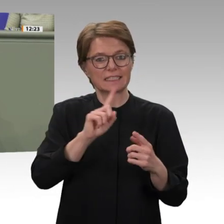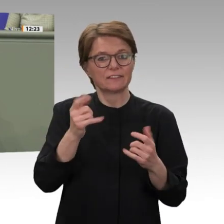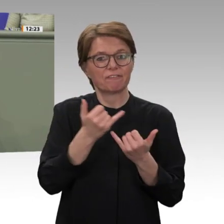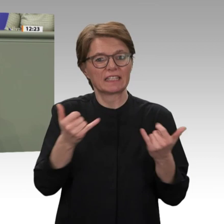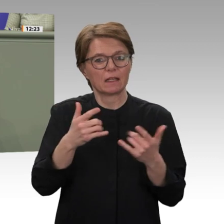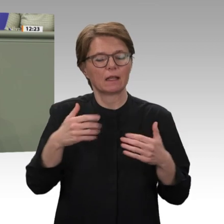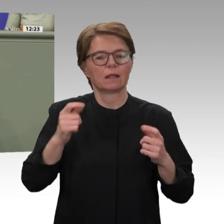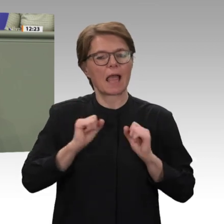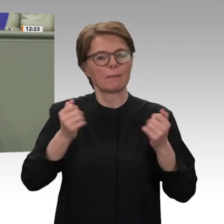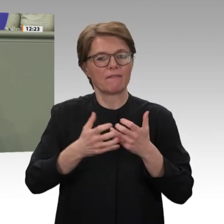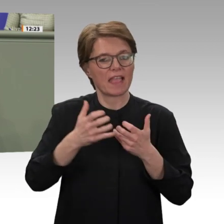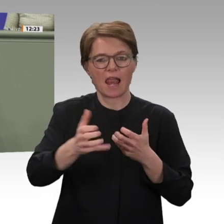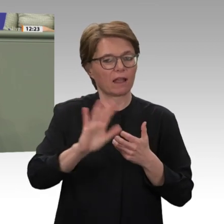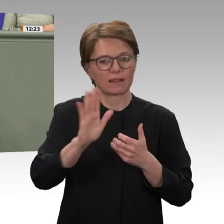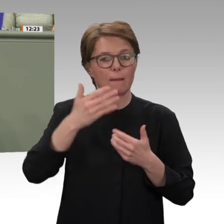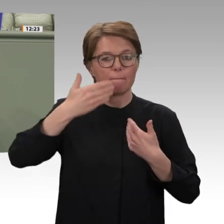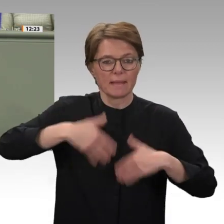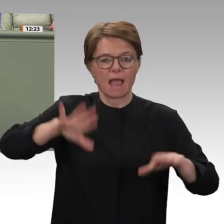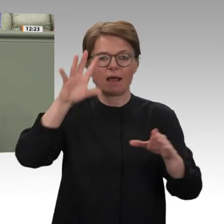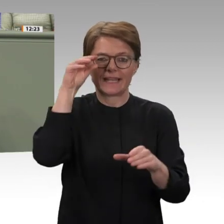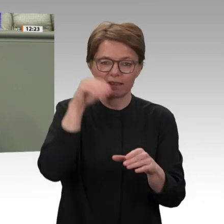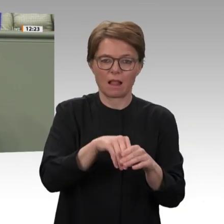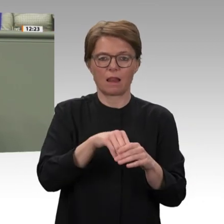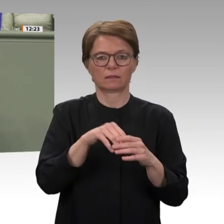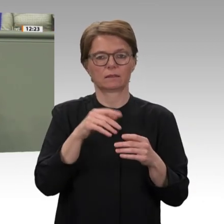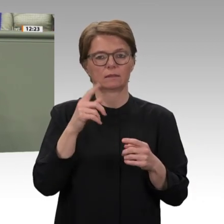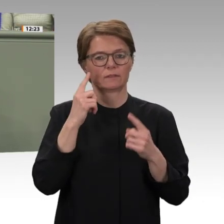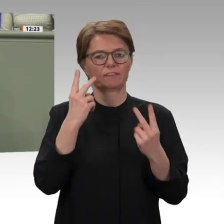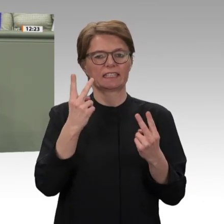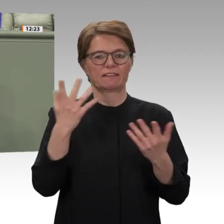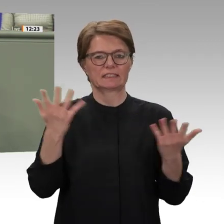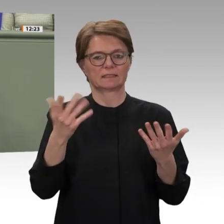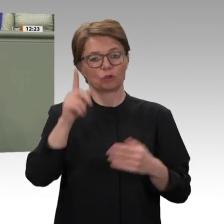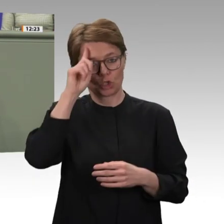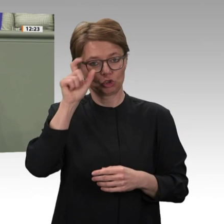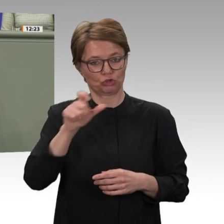Führungs, Beratungs- und Unterstützungsaufgaben wahr. Dass das erfolgreiche Ende UNAMIDs